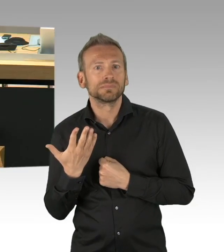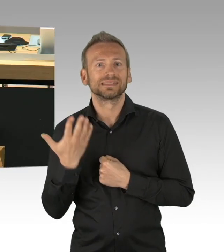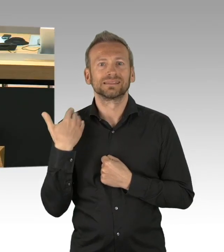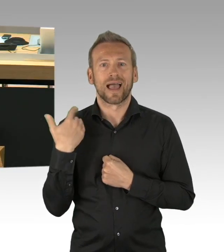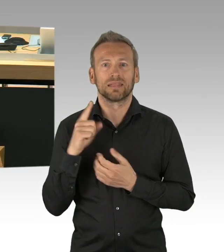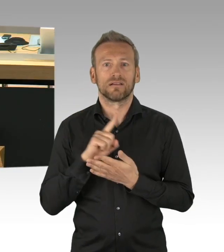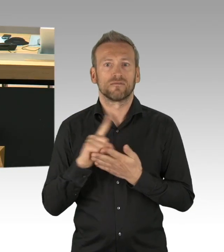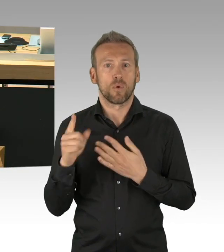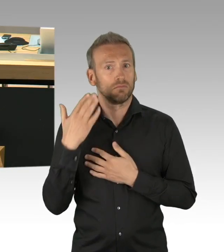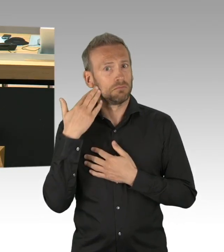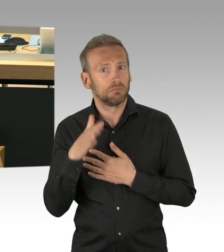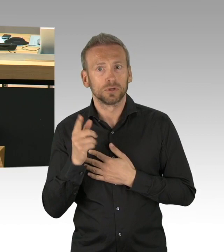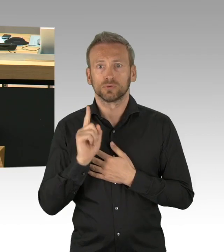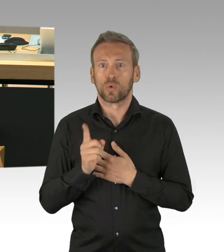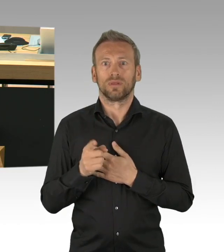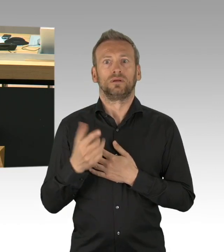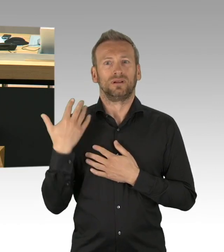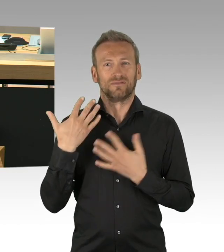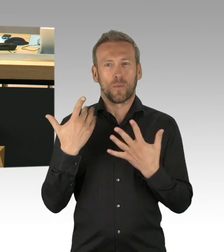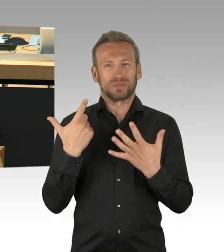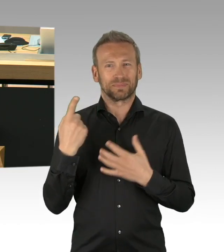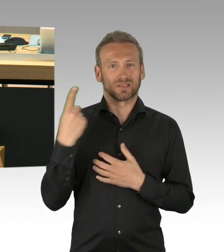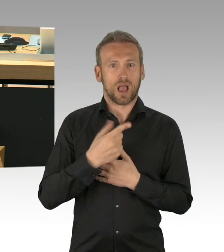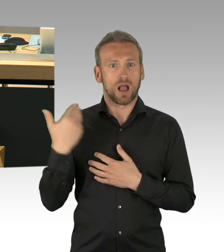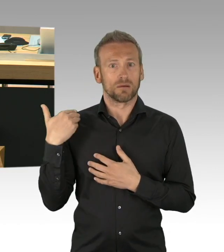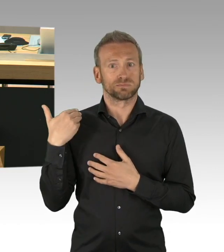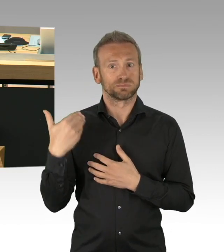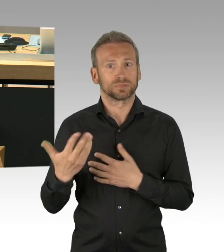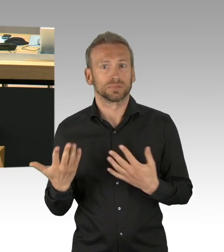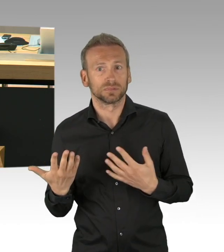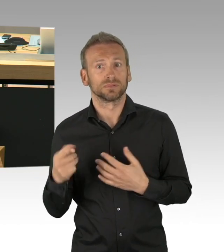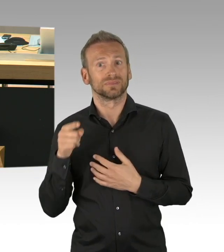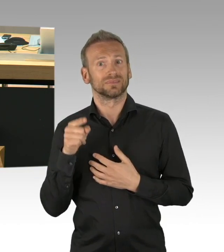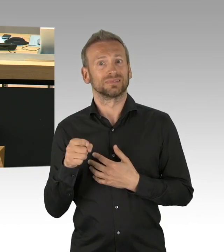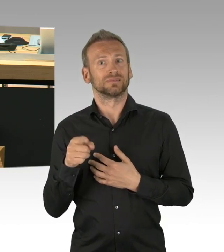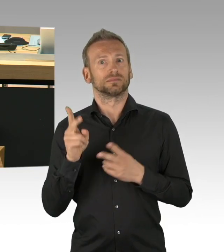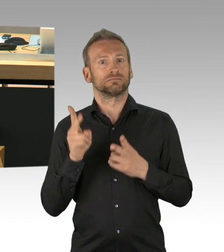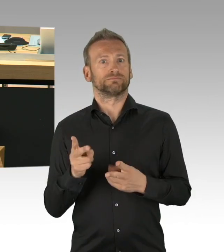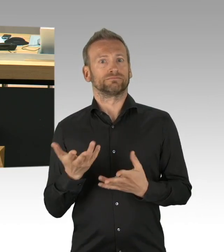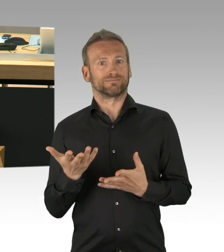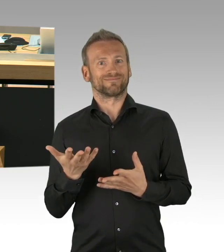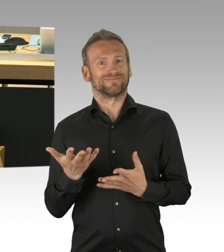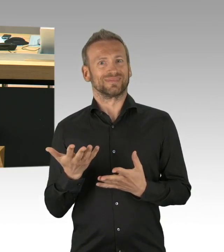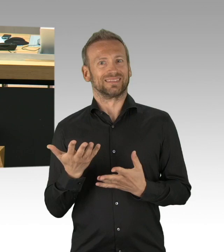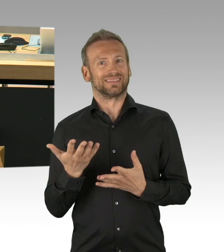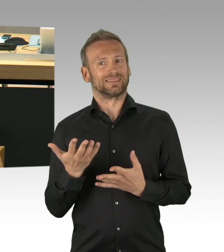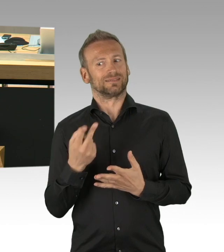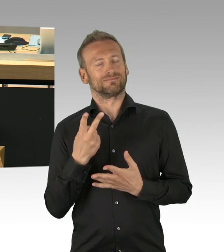das wissen wir nicht erst seit einer Woche, sondern es ist wohl begründet hier besprochen worden und es ist hier so entschieden worden, deswegen ist es auch Quatsch zu sagen,